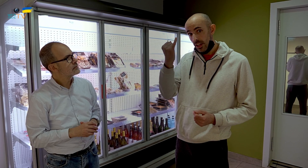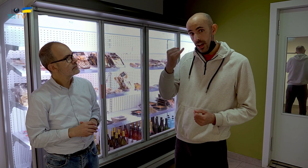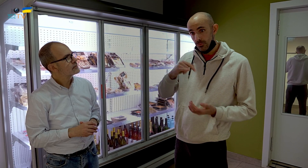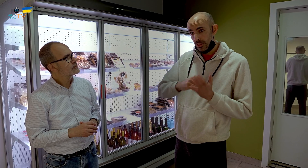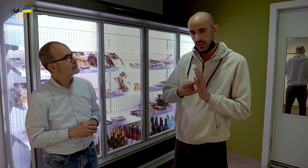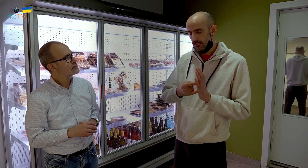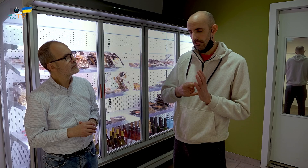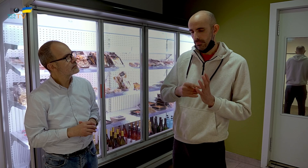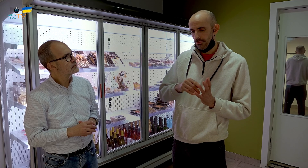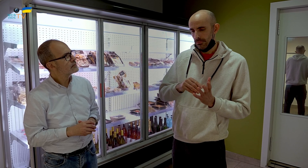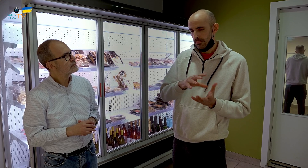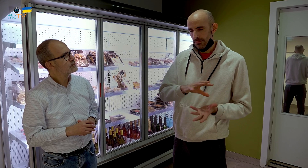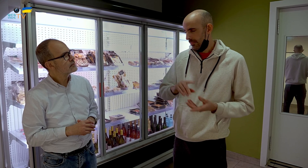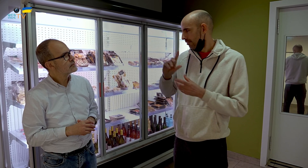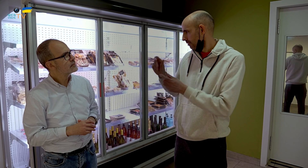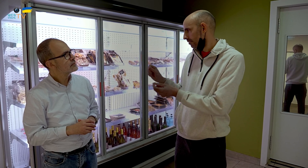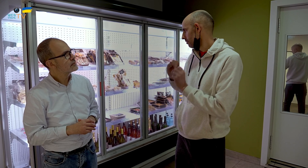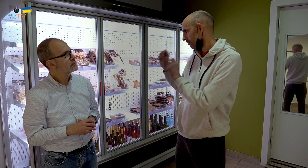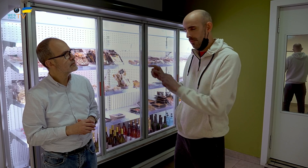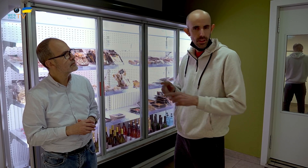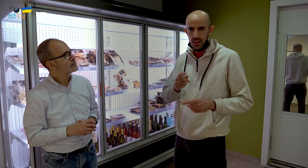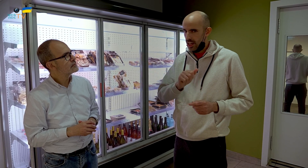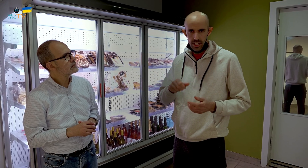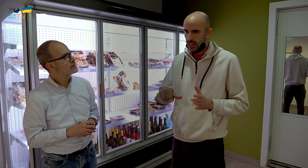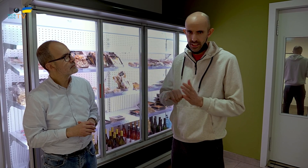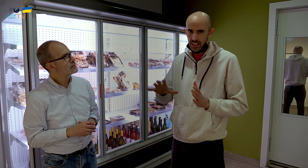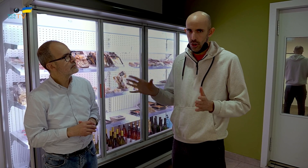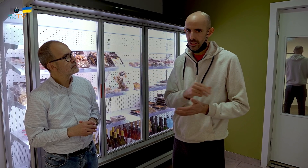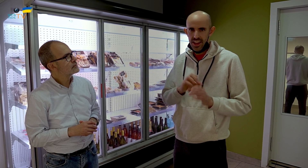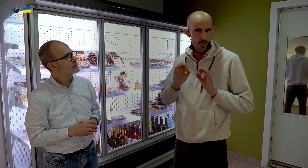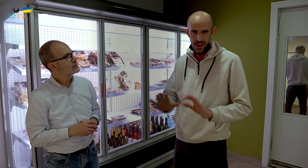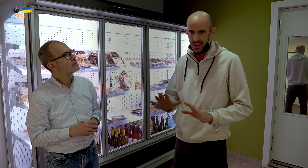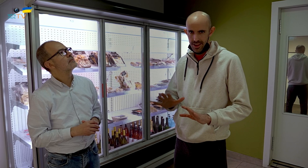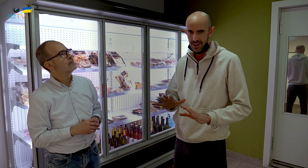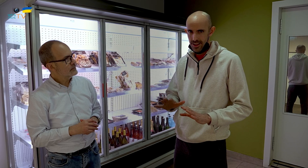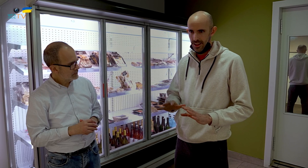Mi idea de proyecto, entonces, fue traerlo todo aquí, y casi todo es igual.